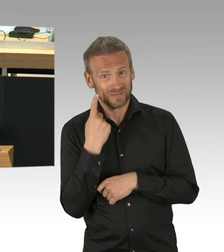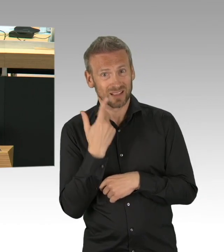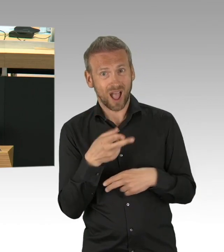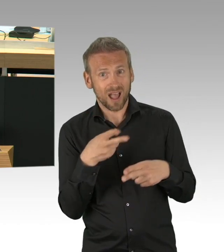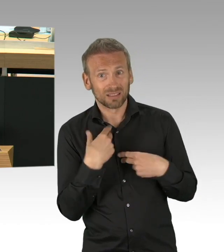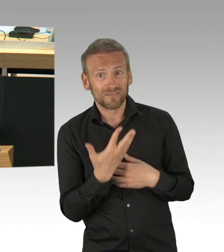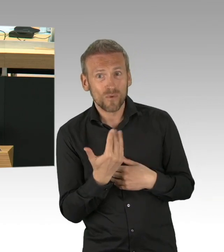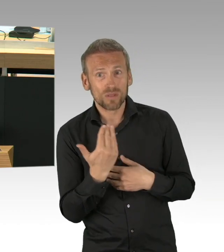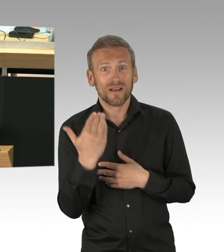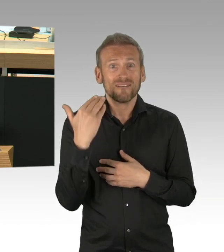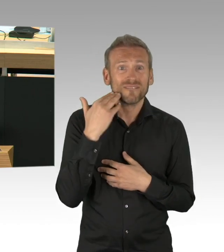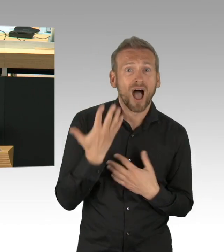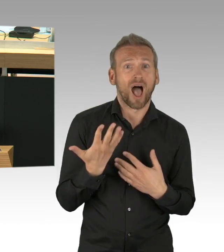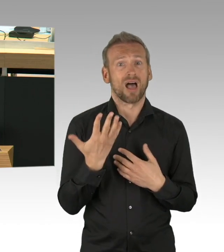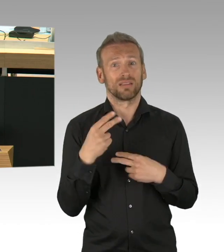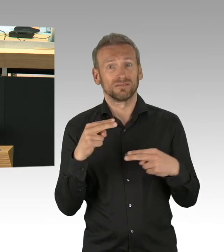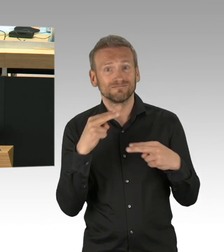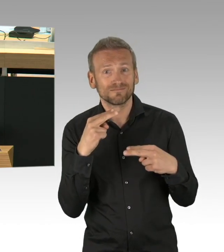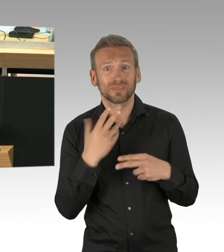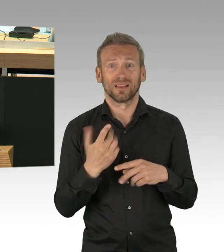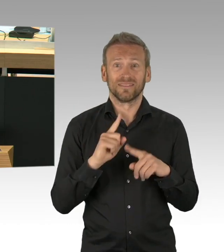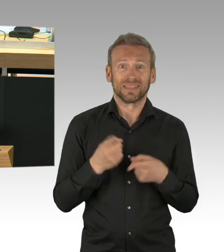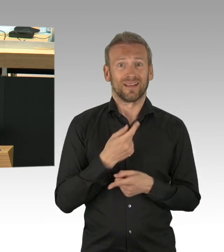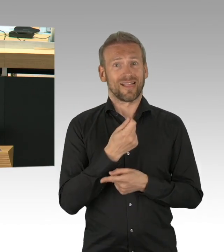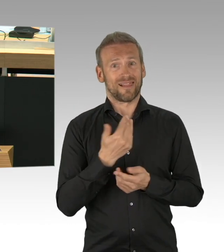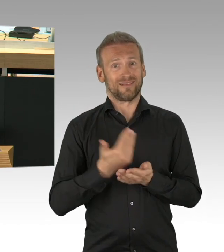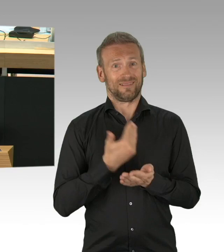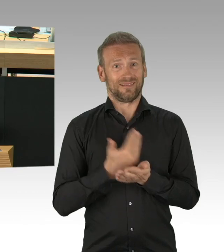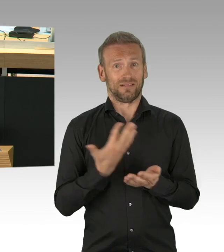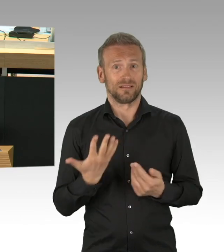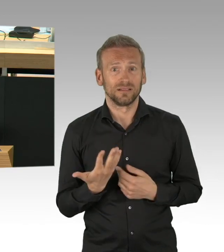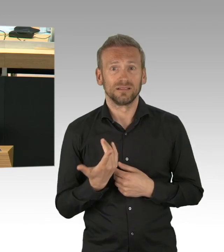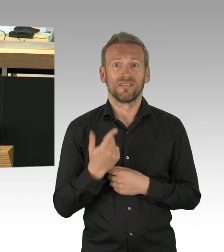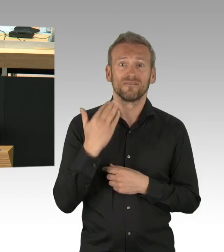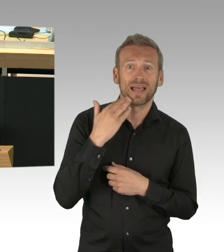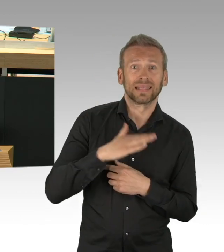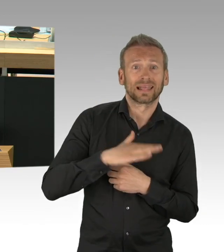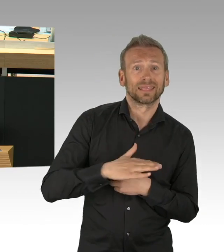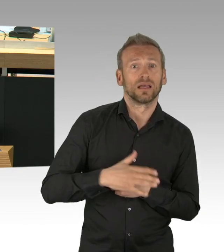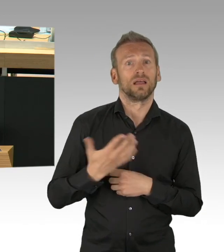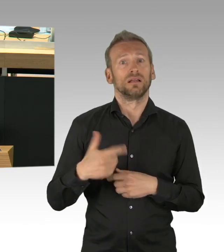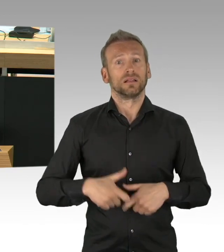Der Senat hat in den letzten 7 Wochen sehr viel Zeit vertrödelt, er hat die Krise nicht gemeistert, nicht gemanagt,